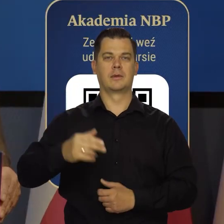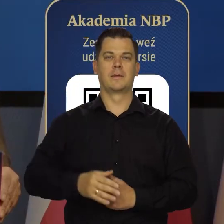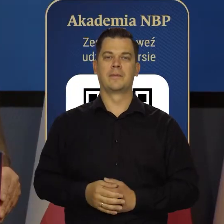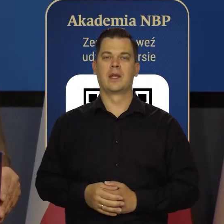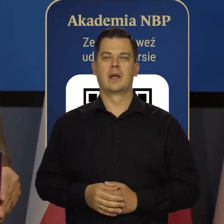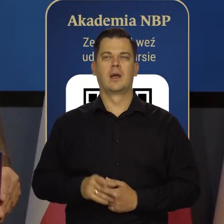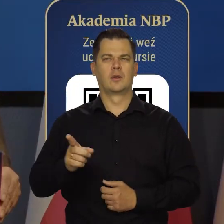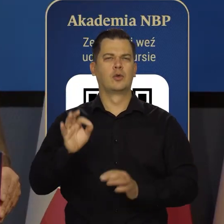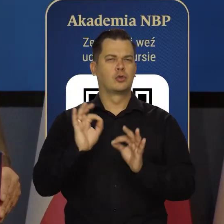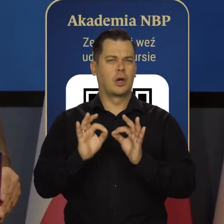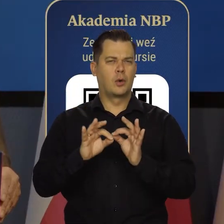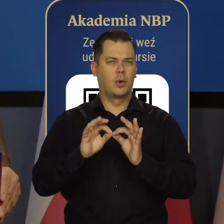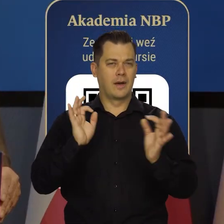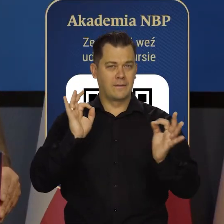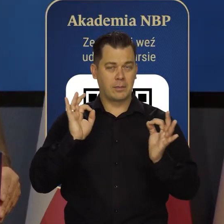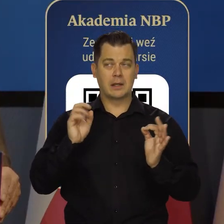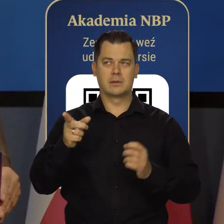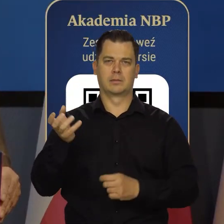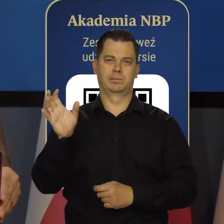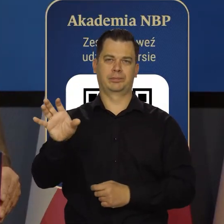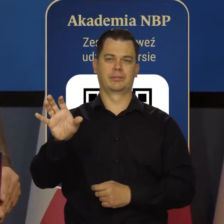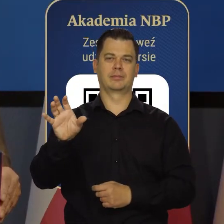Szczegółowe informacje znajdą Państwo na stronie internetowej.